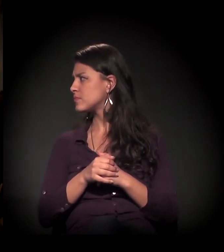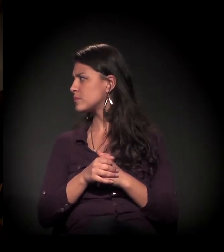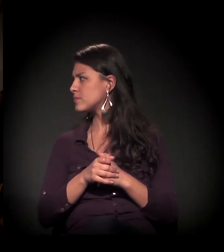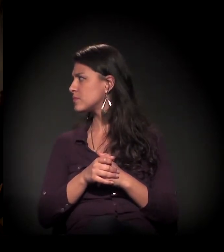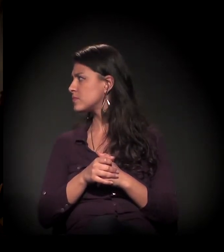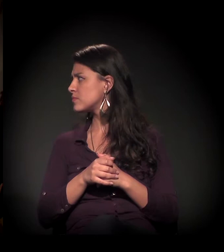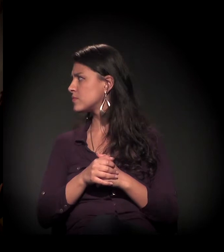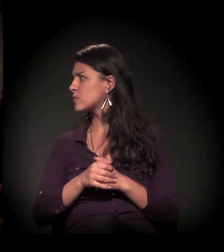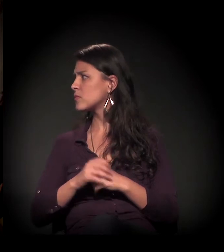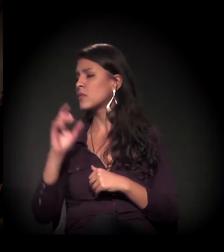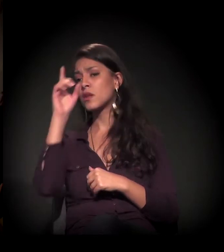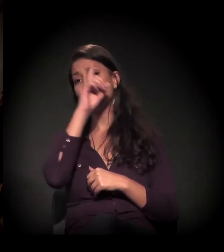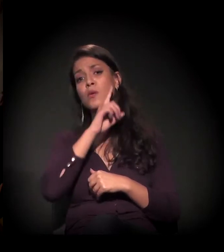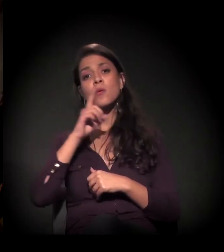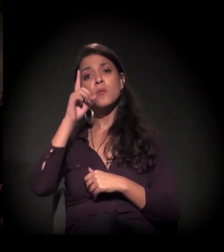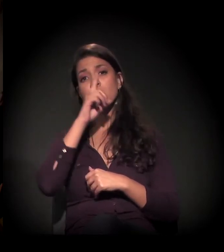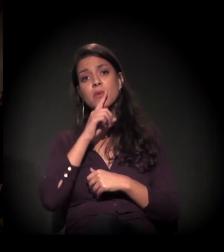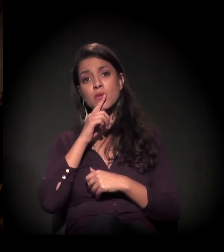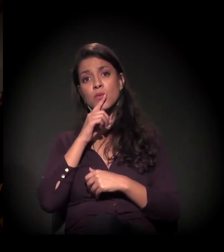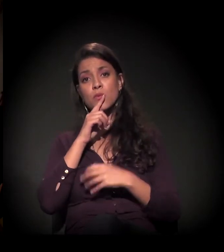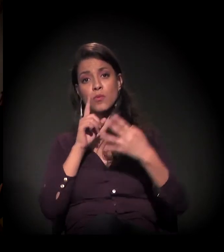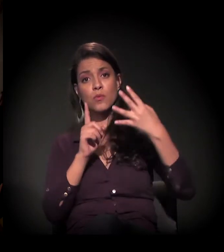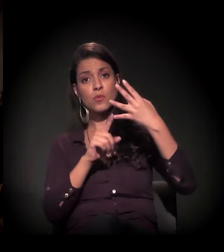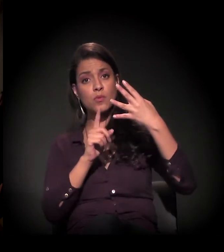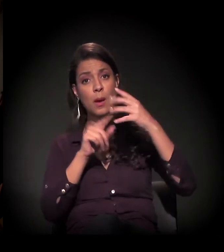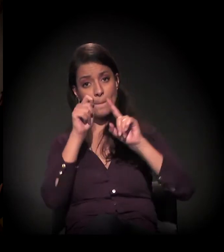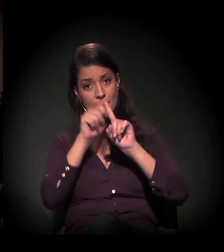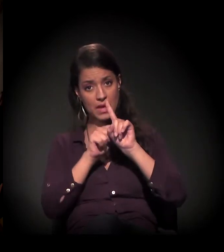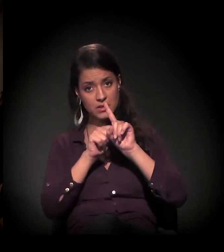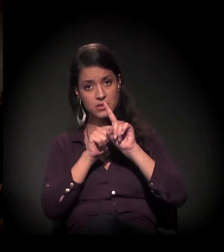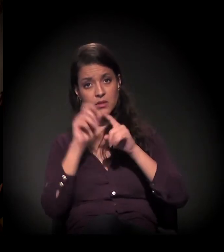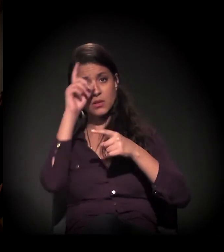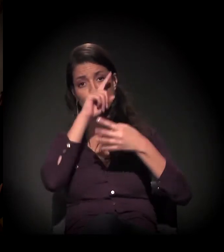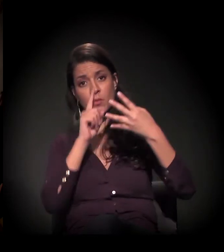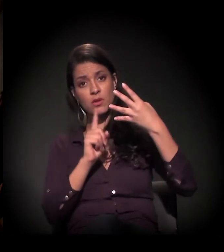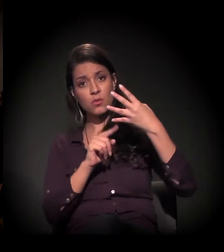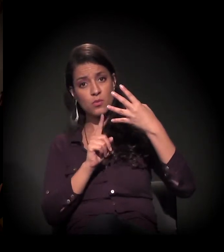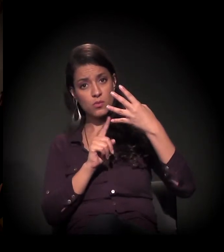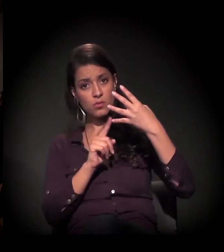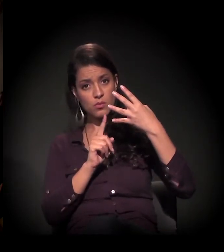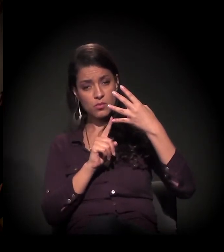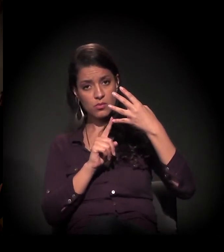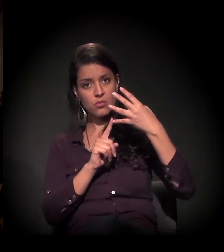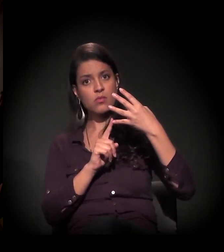No último domingo do mês, nós fazemos uma atividade. Neste último domingo, tivemos lá